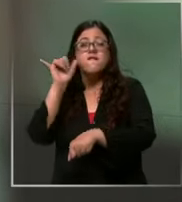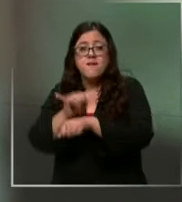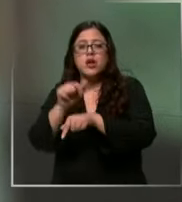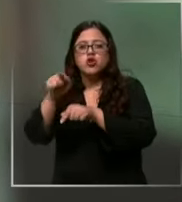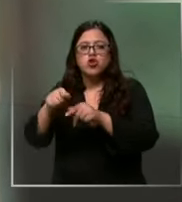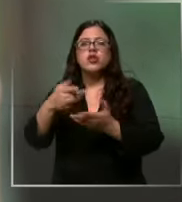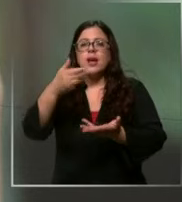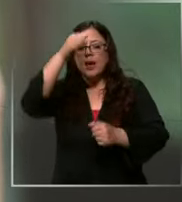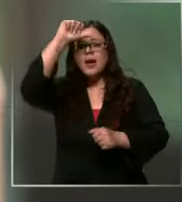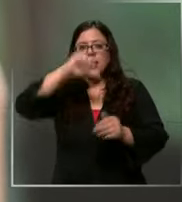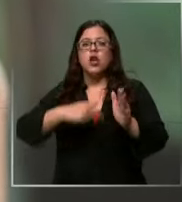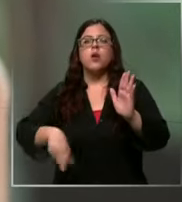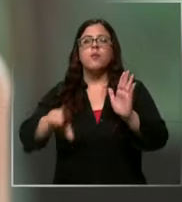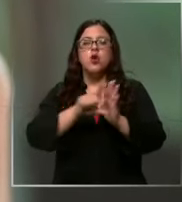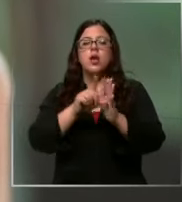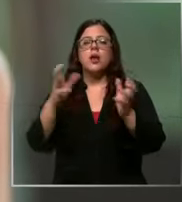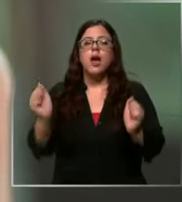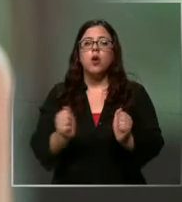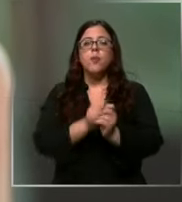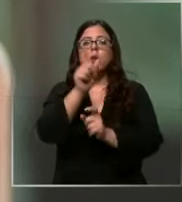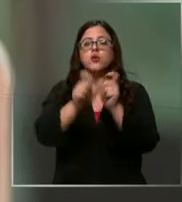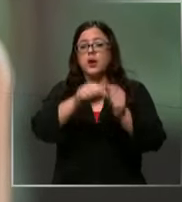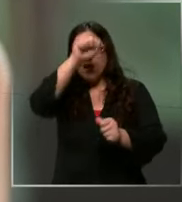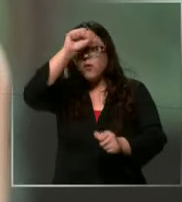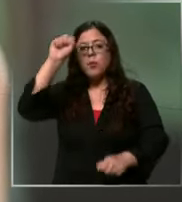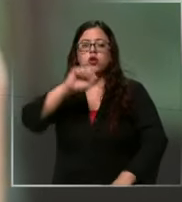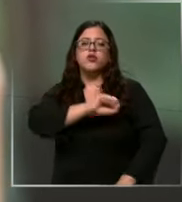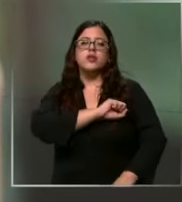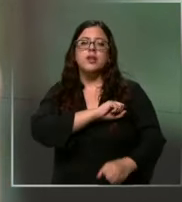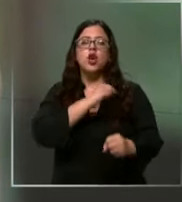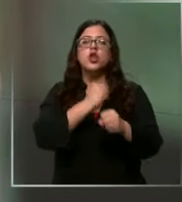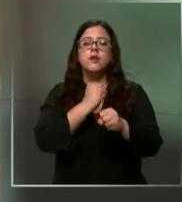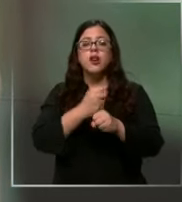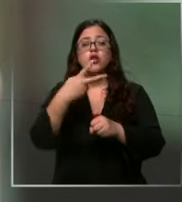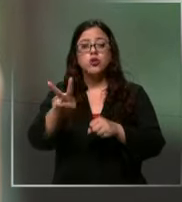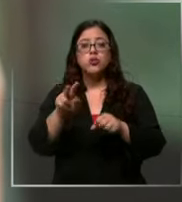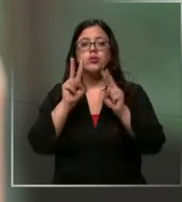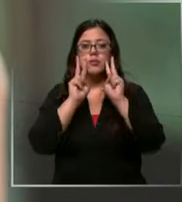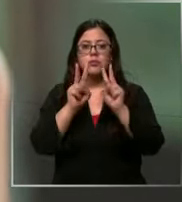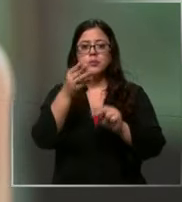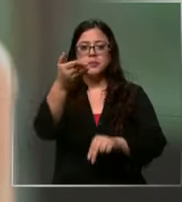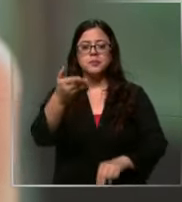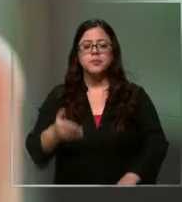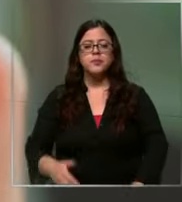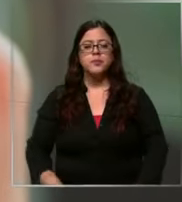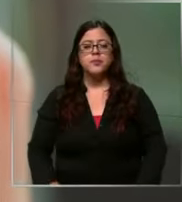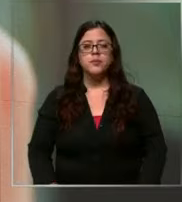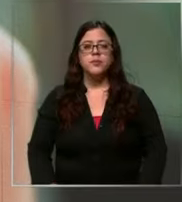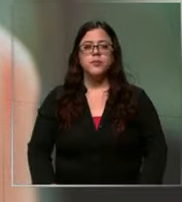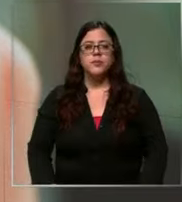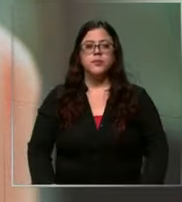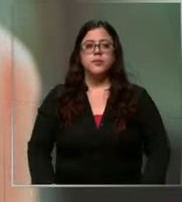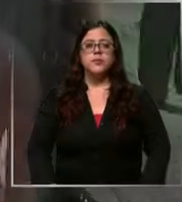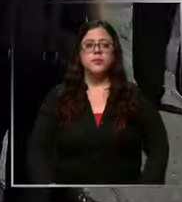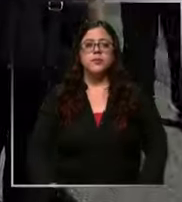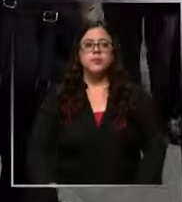acompañamos a operadores de bomberos de Santiago en su labor y esto es lo que pudimos registrar se